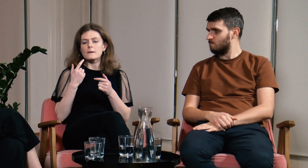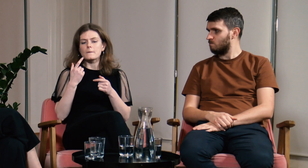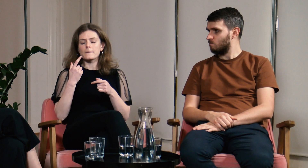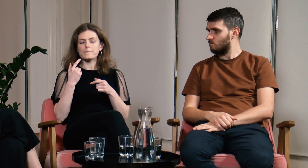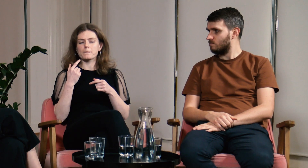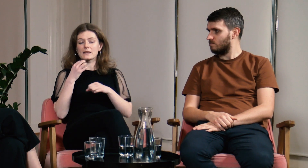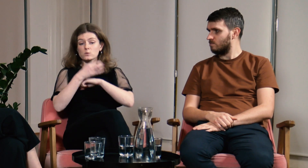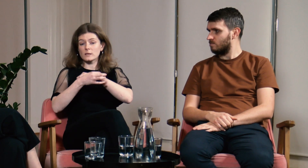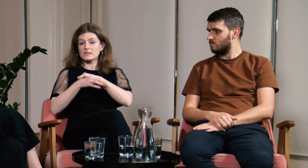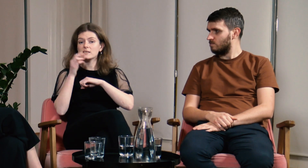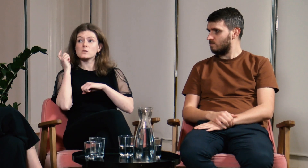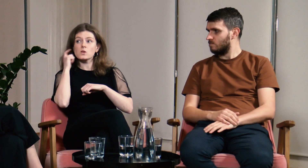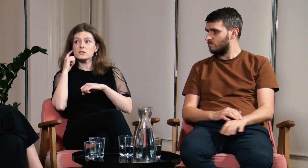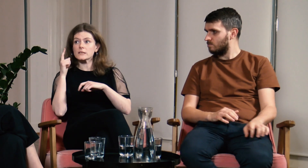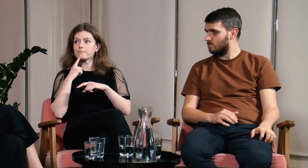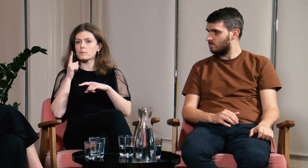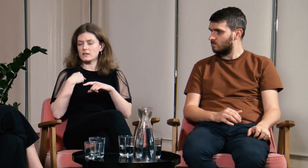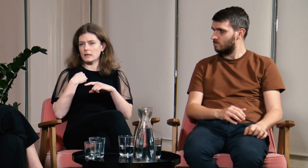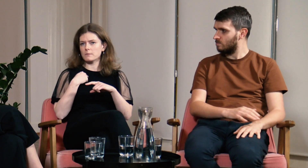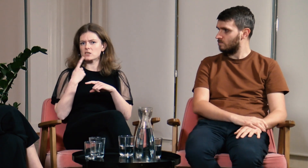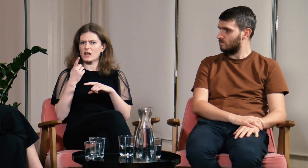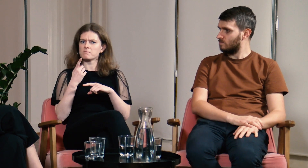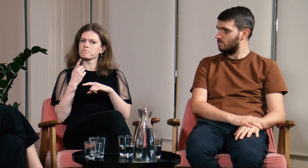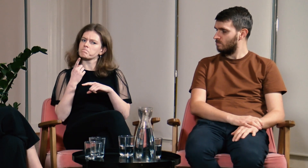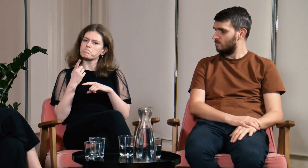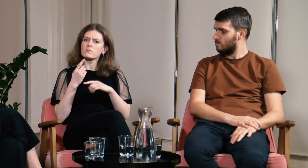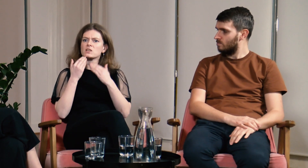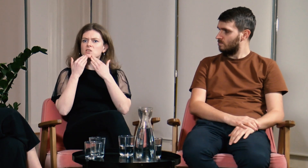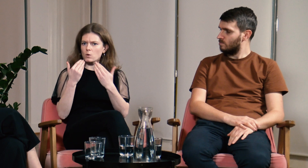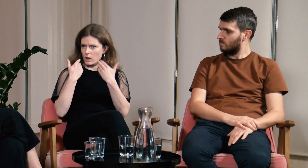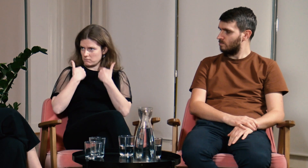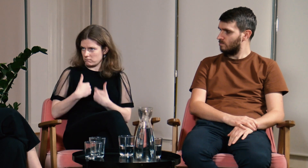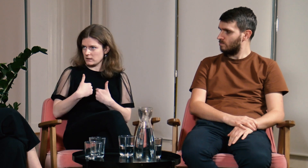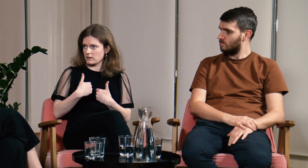Sama słyszałam od moich słyszących kolegów i koleżanek, że dziękują mi